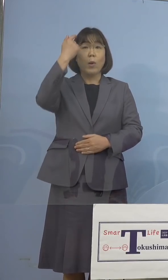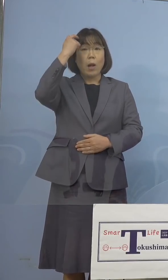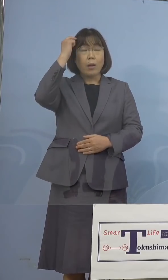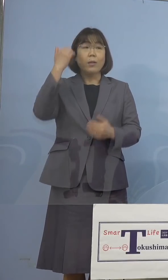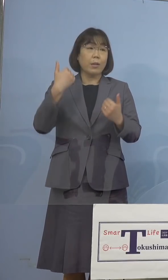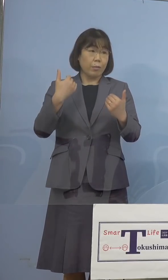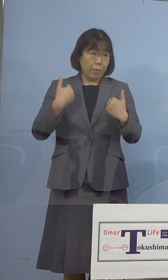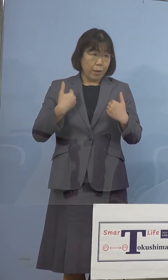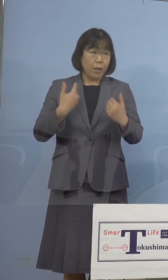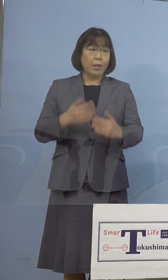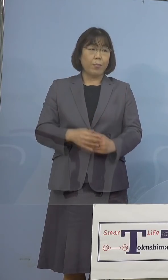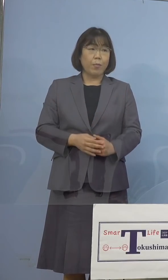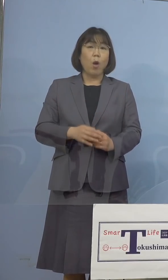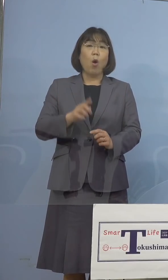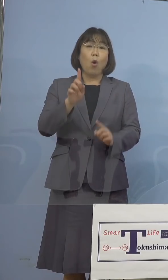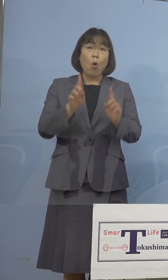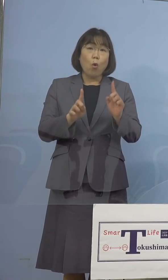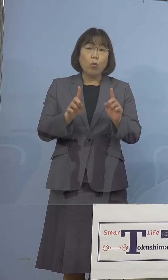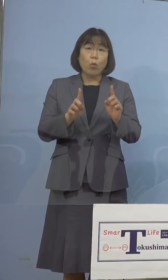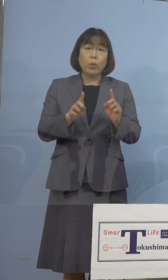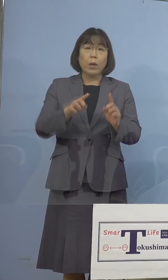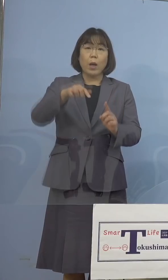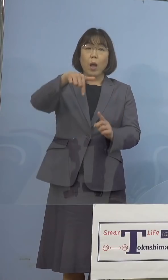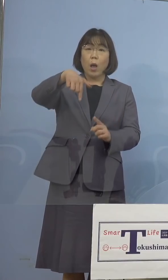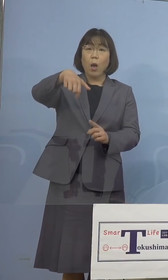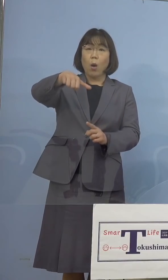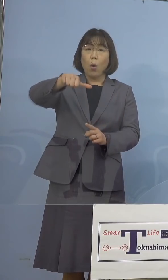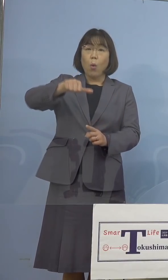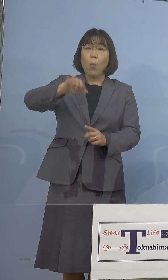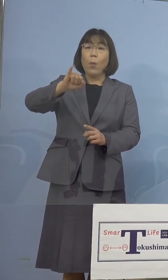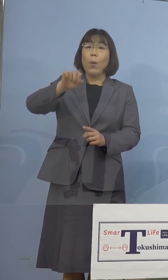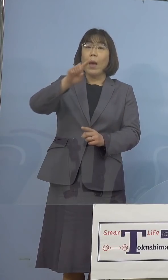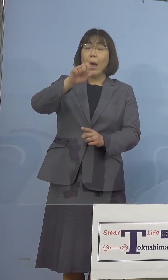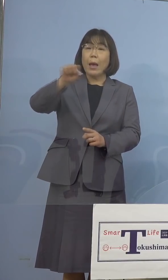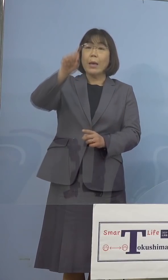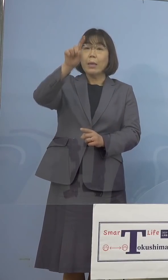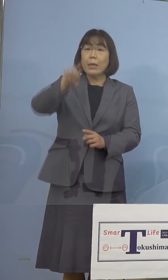とにかくワクチン、ファイザーよりは 弾力性のある対応ができるかとは